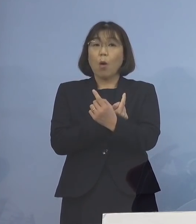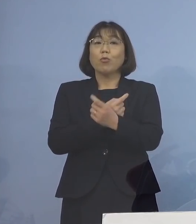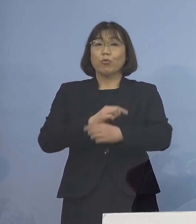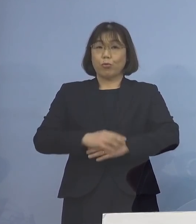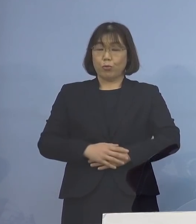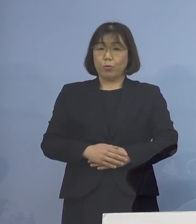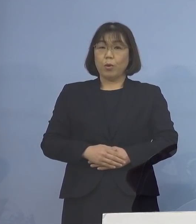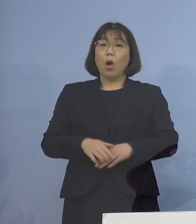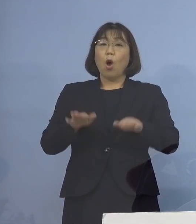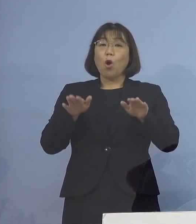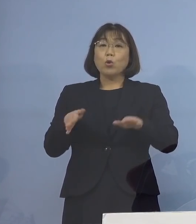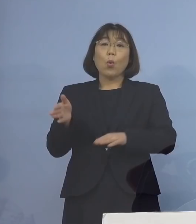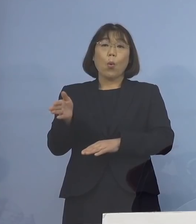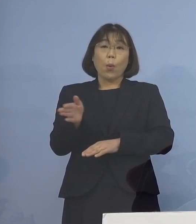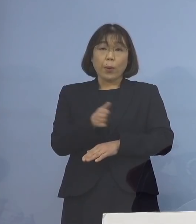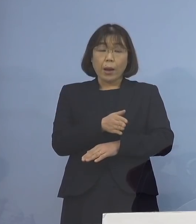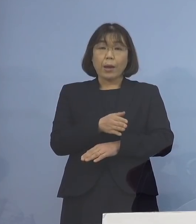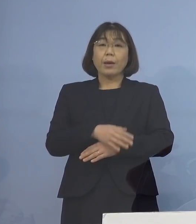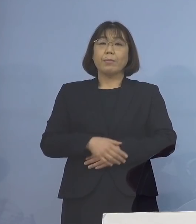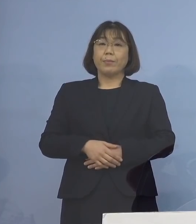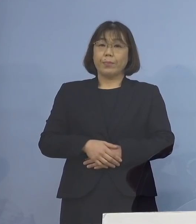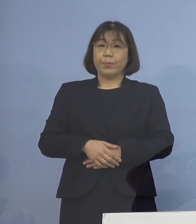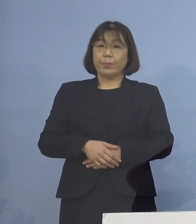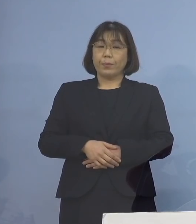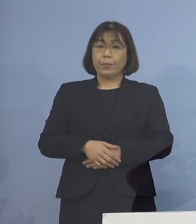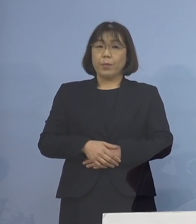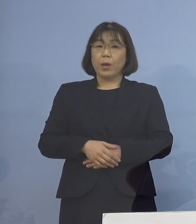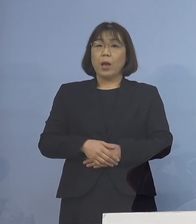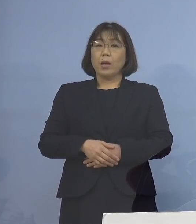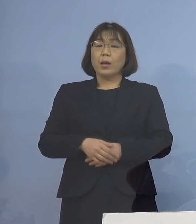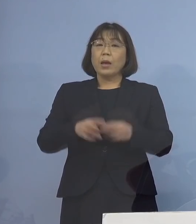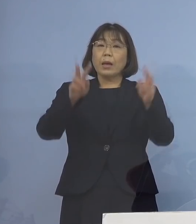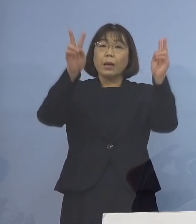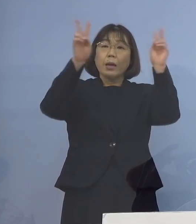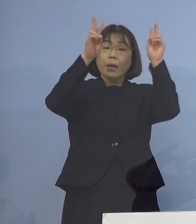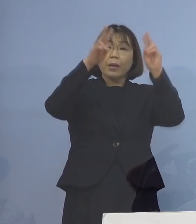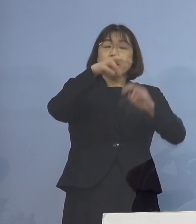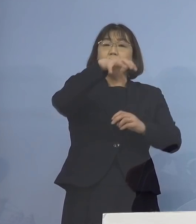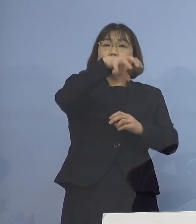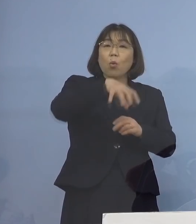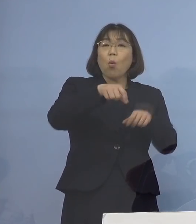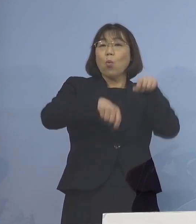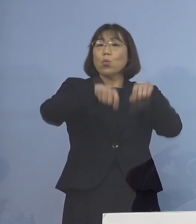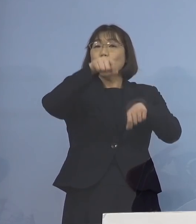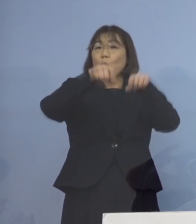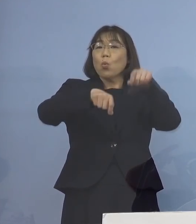本日より新たに 事業所との調整を行うため